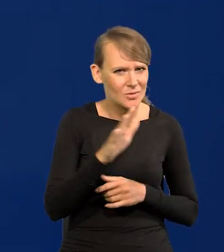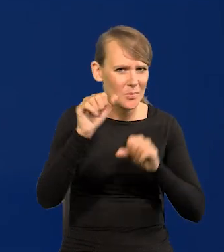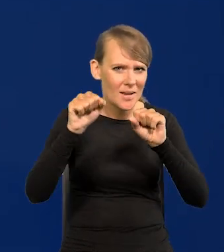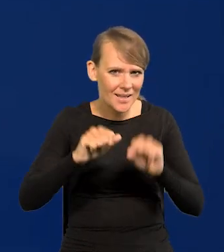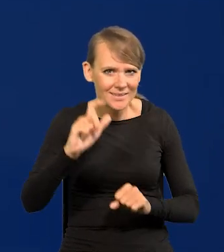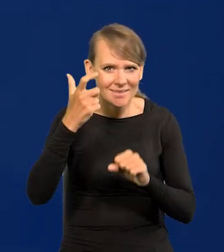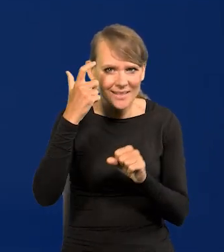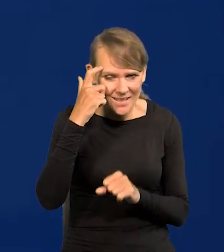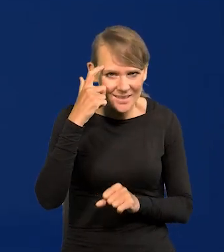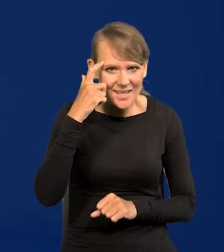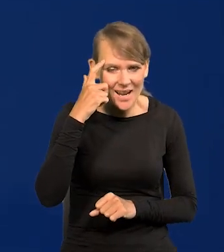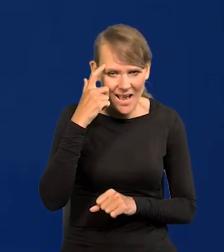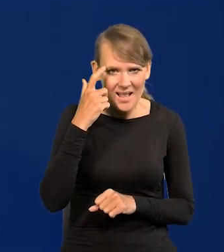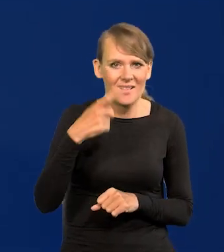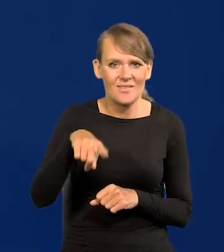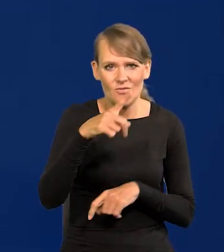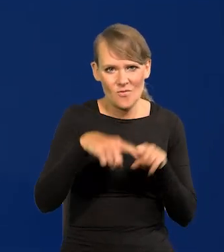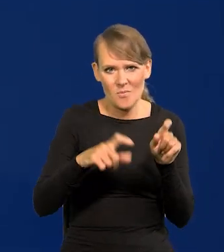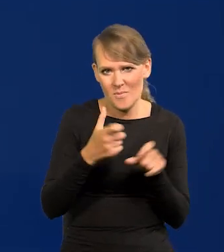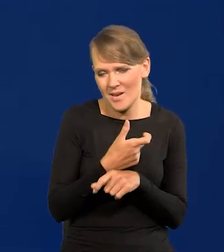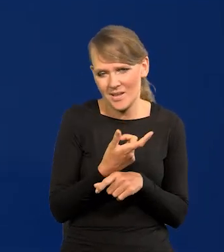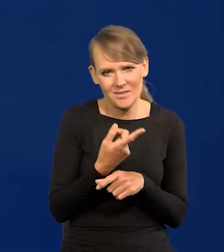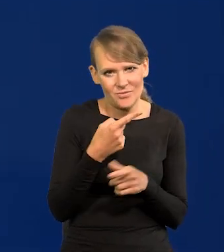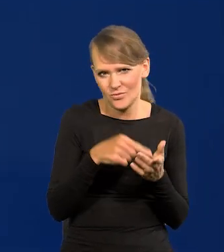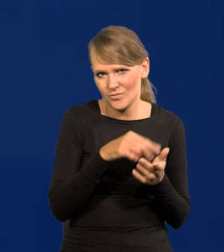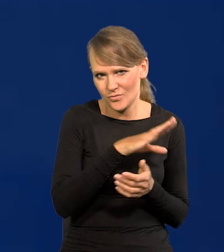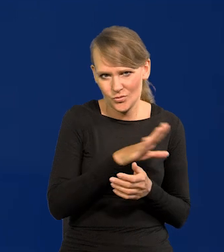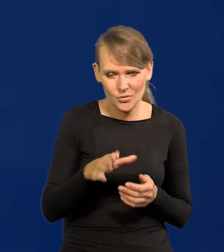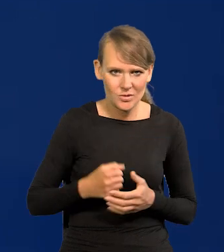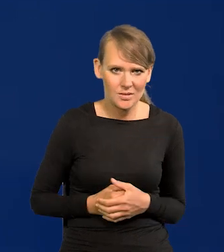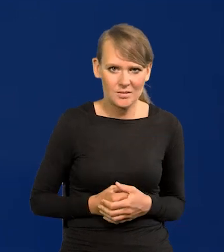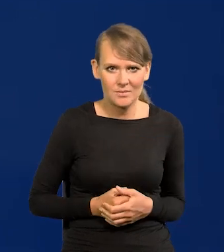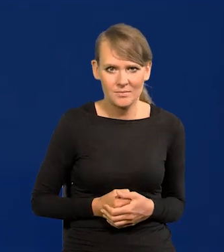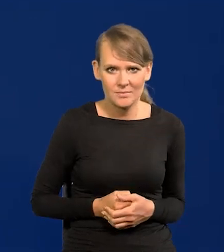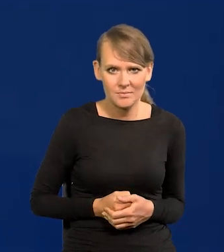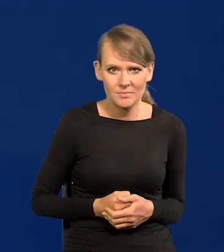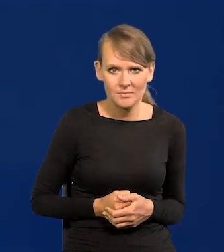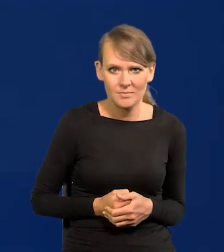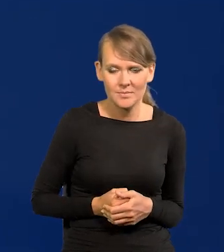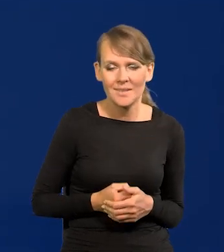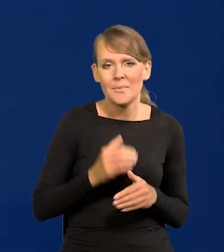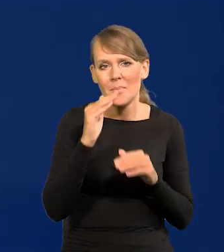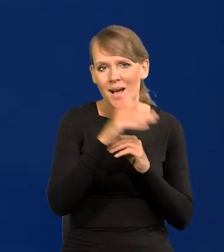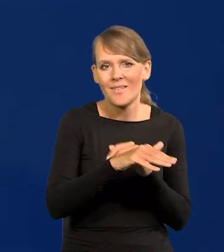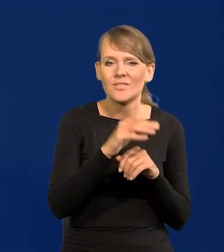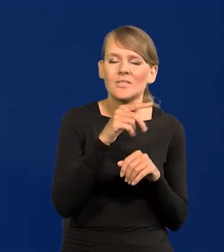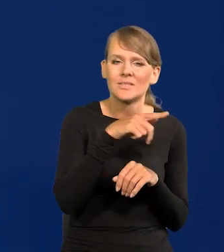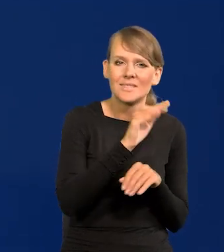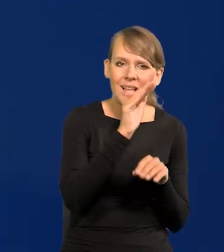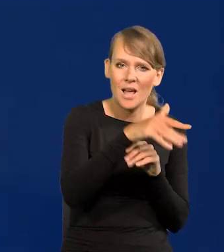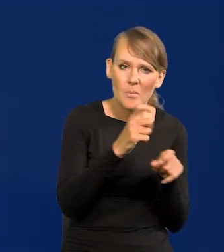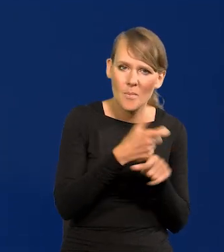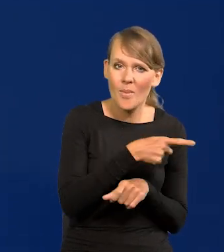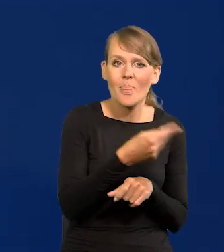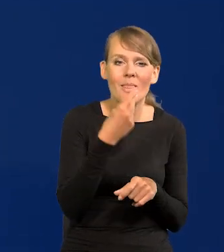centralnych cywilizowanych krajów, cywilizowanych krajów, czyli tych zachodnich, czyli tych najlepiej rozwiniętych.